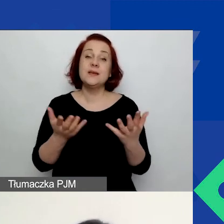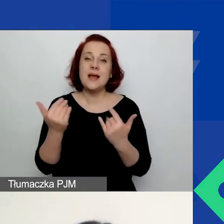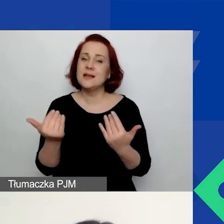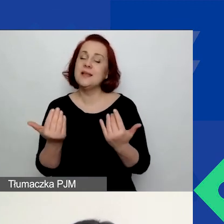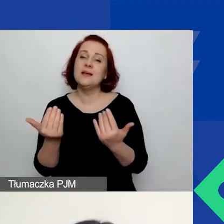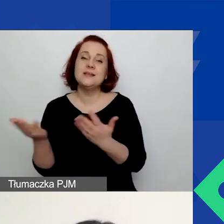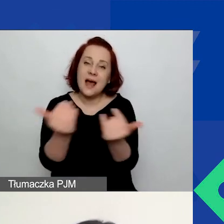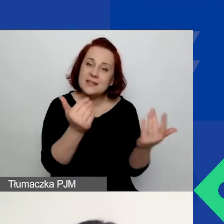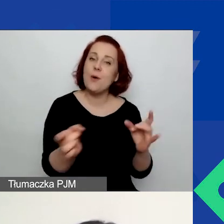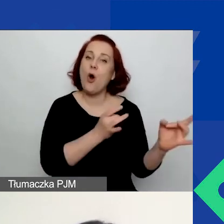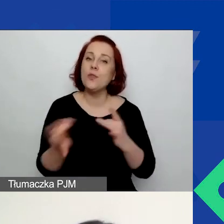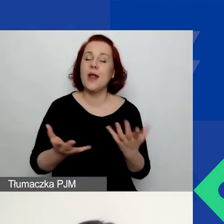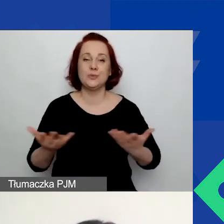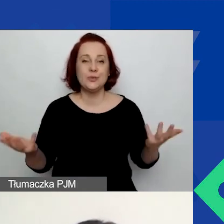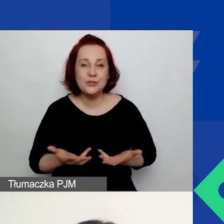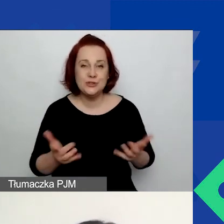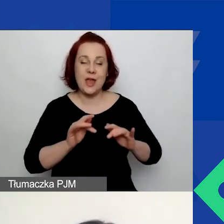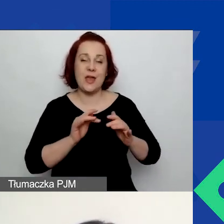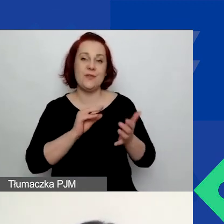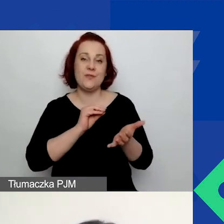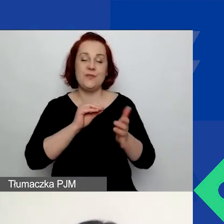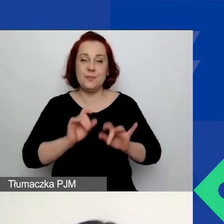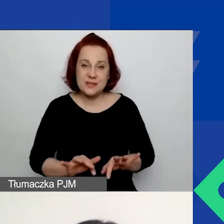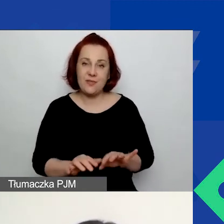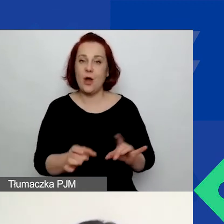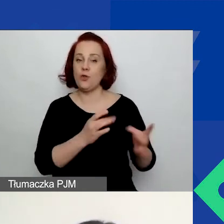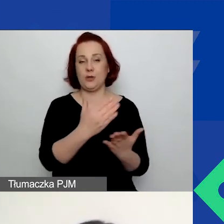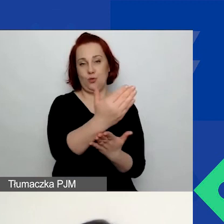Nie temu to narzędzie służy. Z praktycznego punktu widzenia